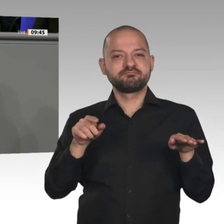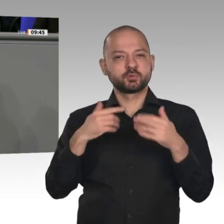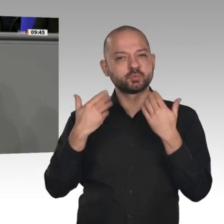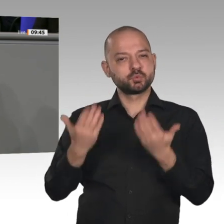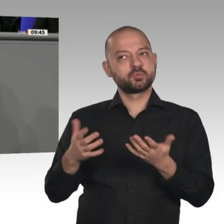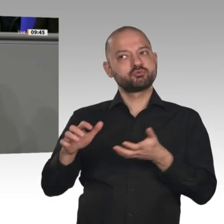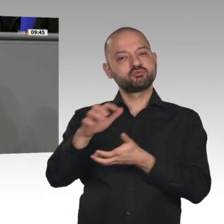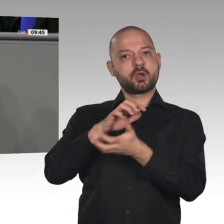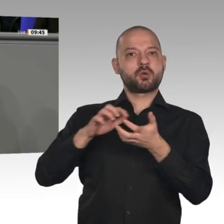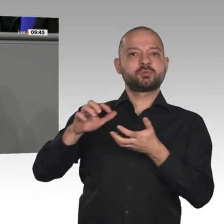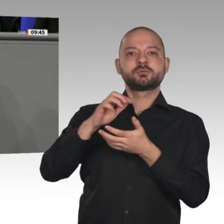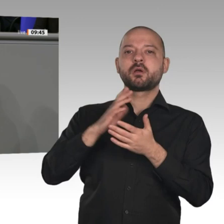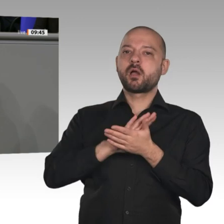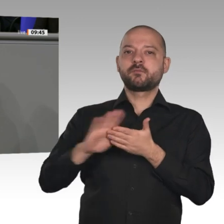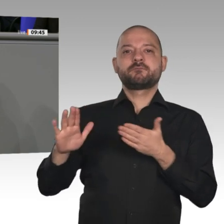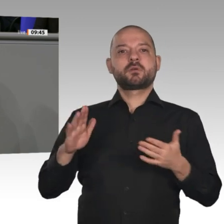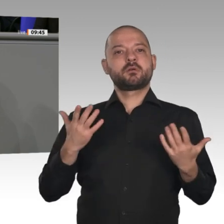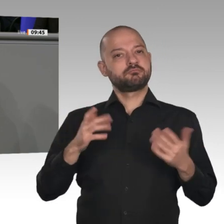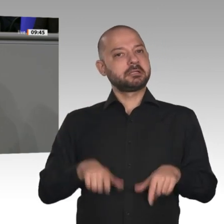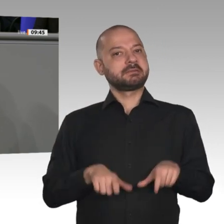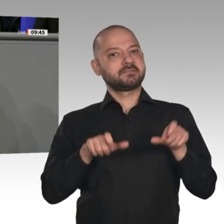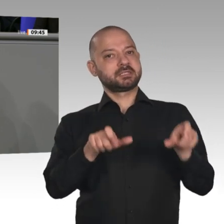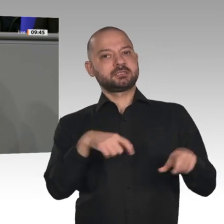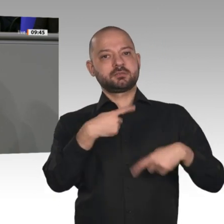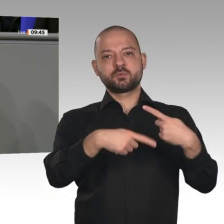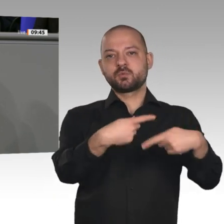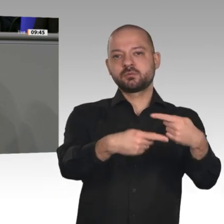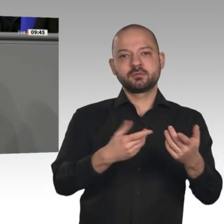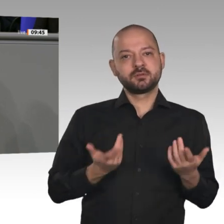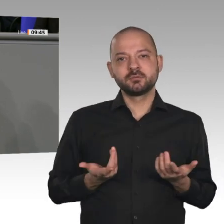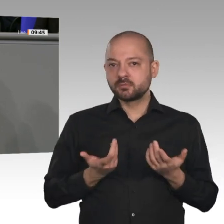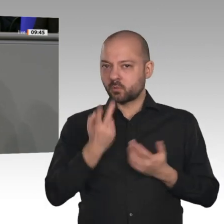auf den Klimaschutz. Ihr Umgang ist auch aus demokratischer Sicht ein extrem schwieriges